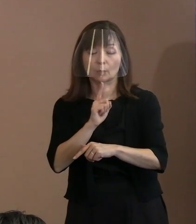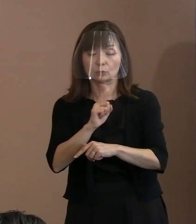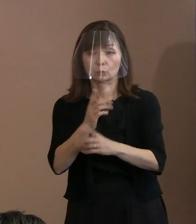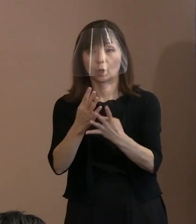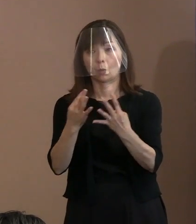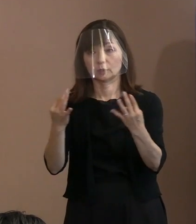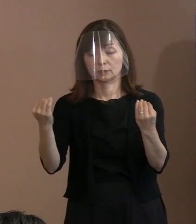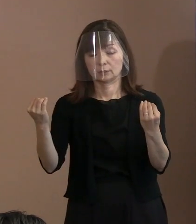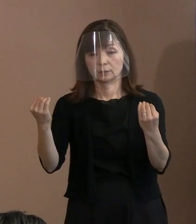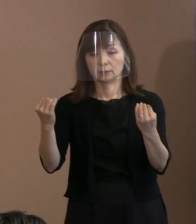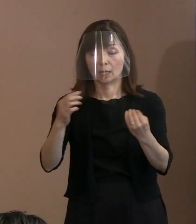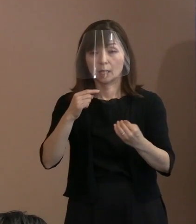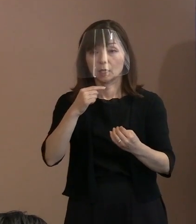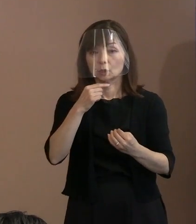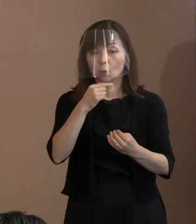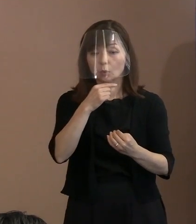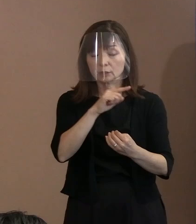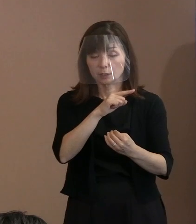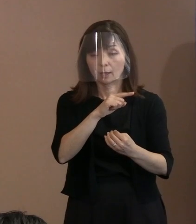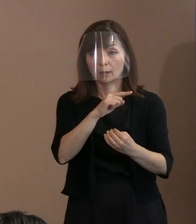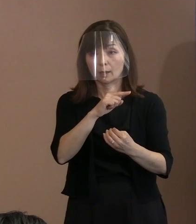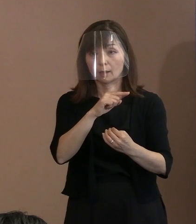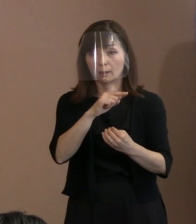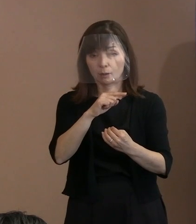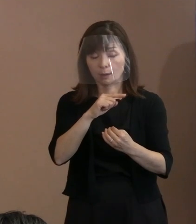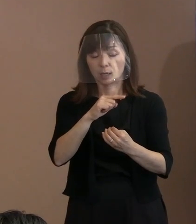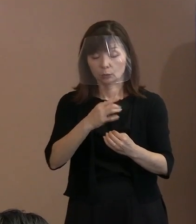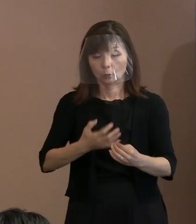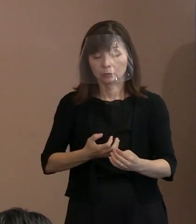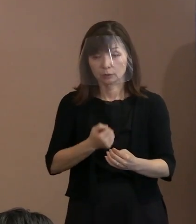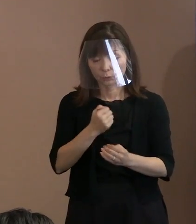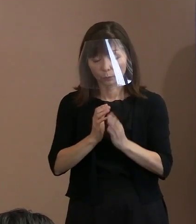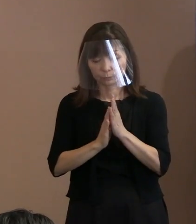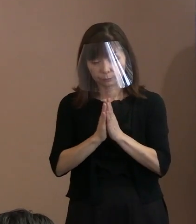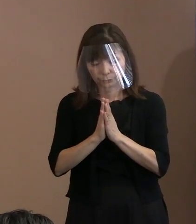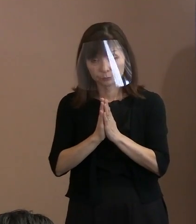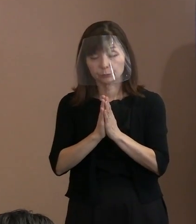しかもロシア正教(会)などを 信奉する方々が多い地域｡